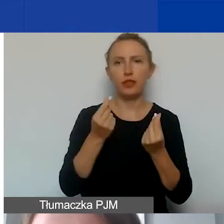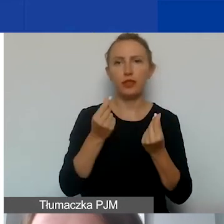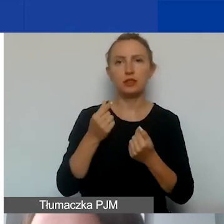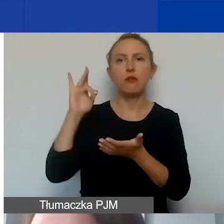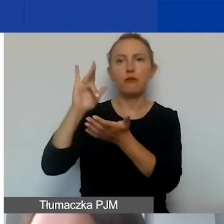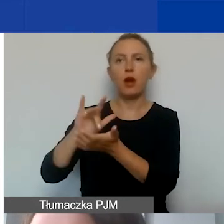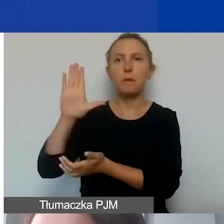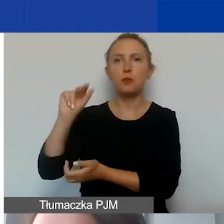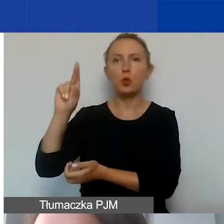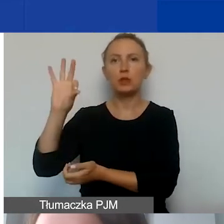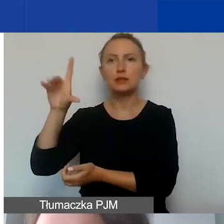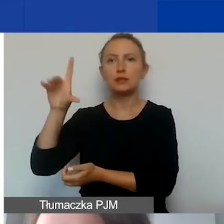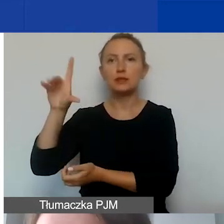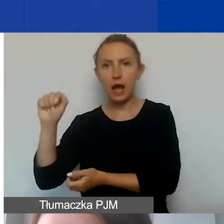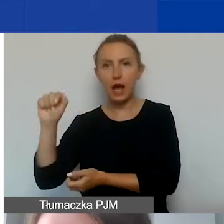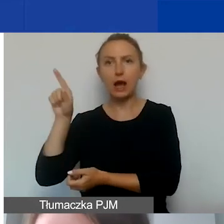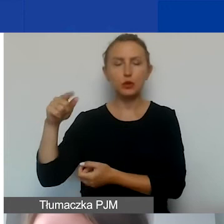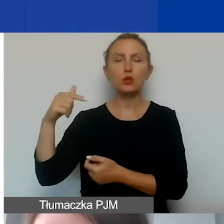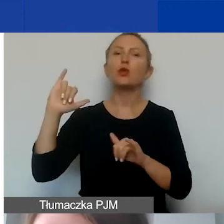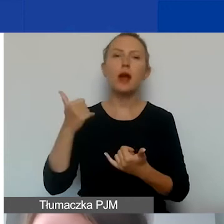w jaki sposób można wyceniać pracę wolontariuszy.